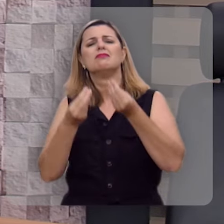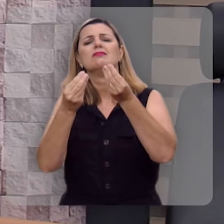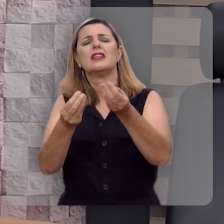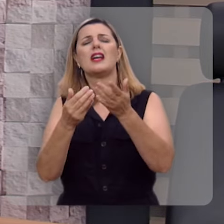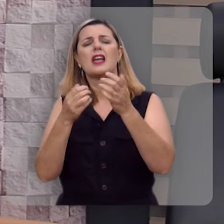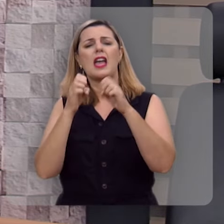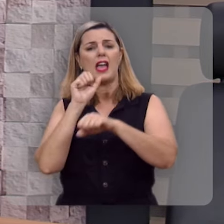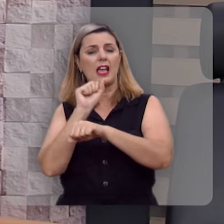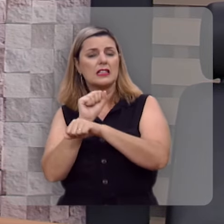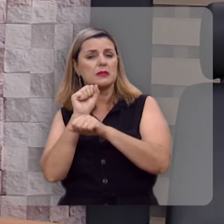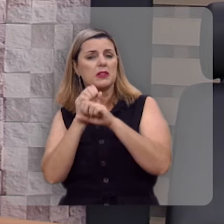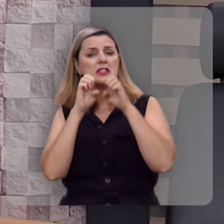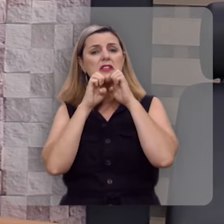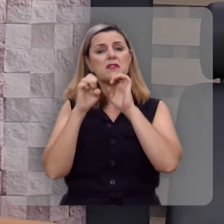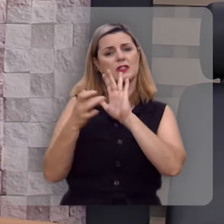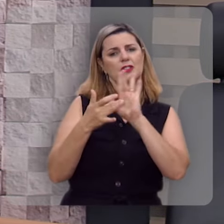do evangelho de Jesus Cristo.